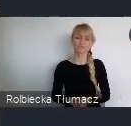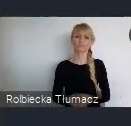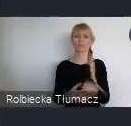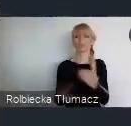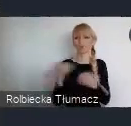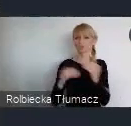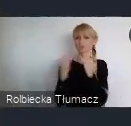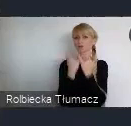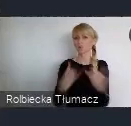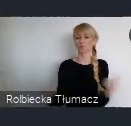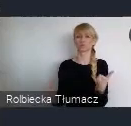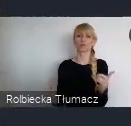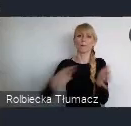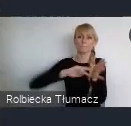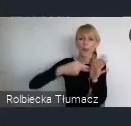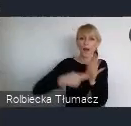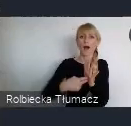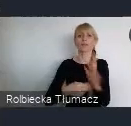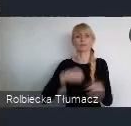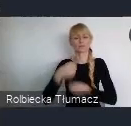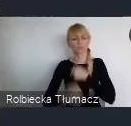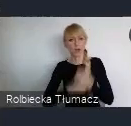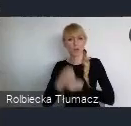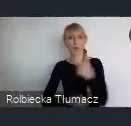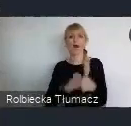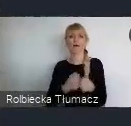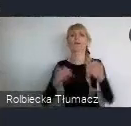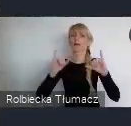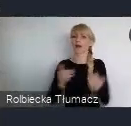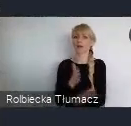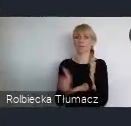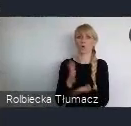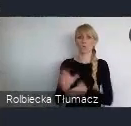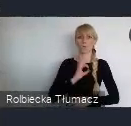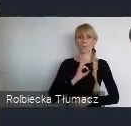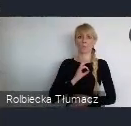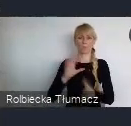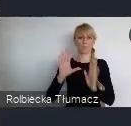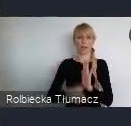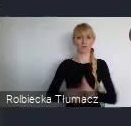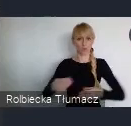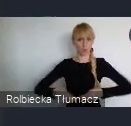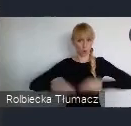I przy działaniu już konkretnym, rozwojowym tych miast, to jak zobaczymy, każdy z naszym miast jest w stanie,